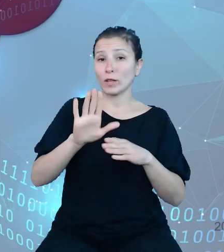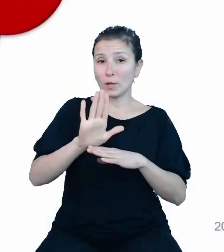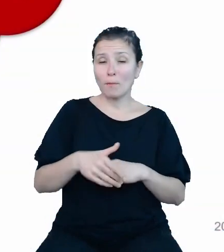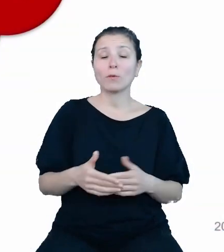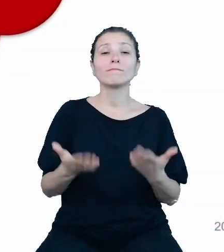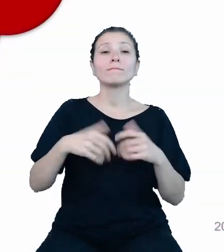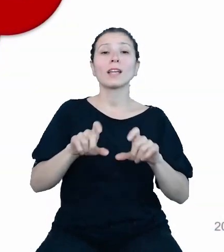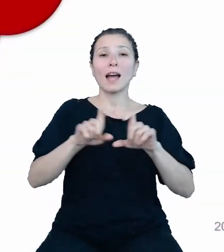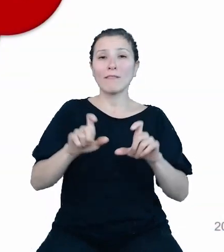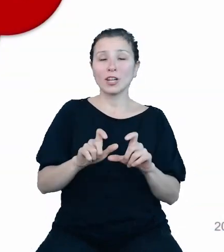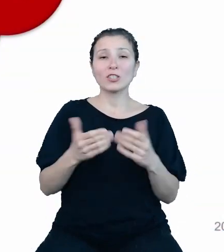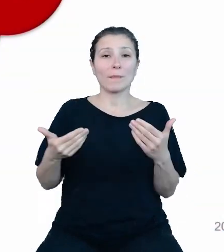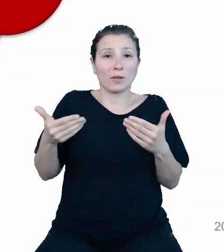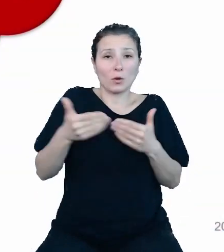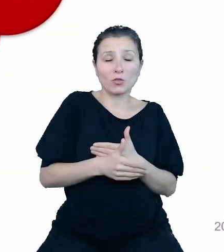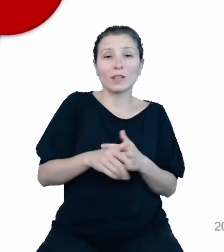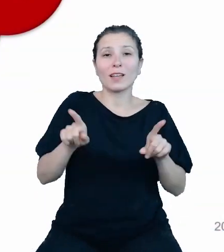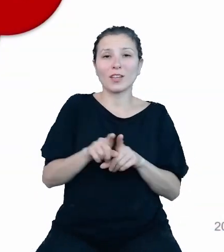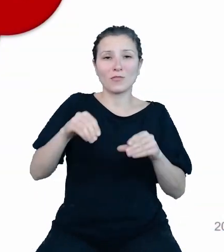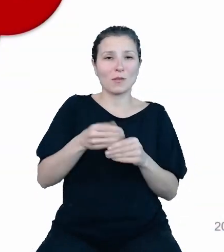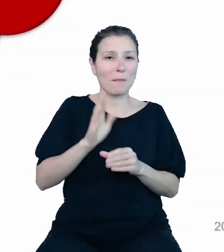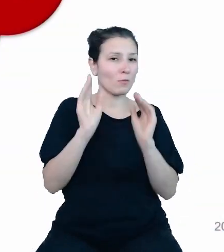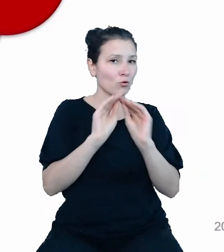szkolenia informatyczne dla członków zespołu projektowego.